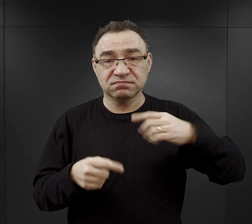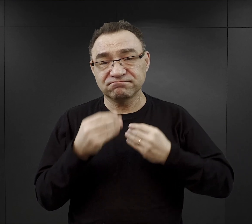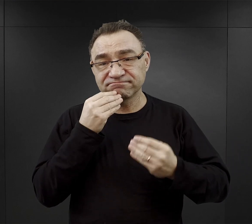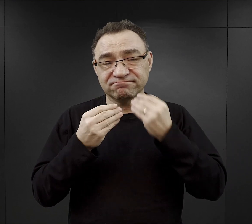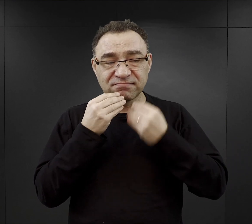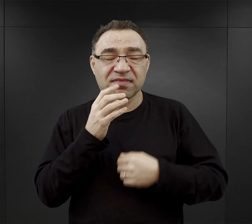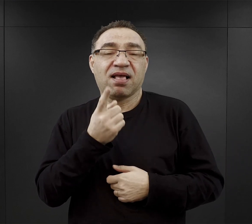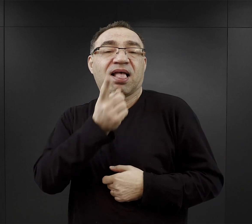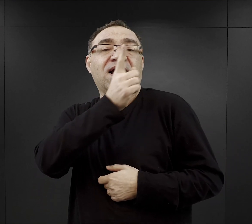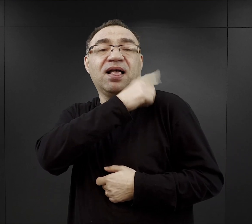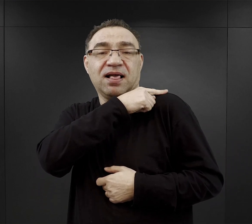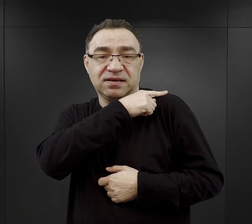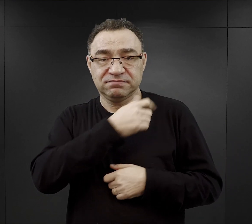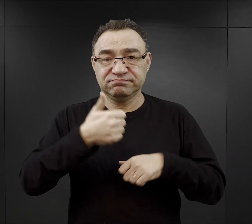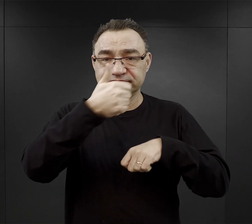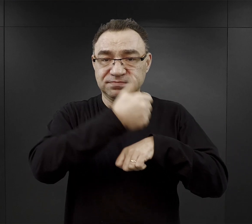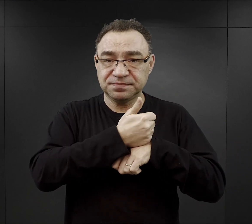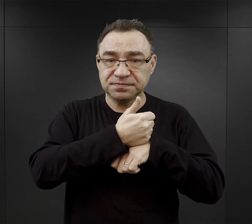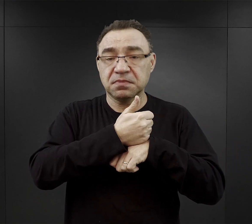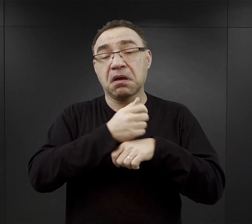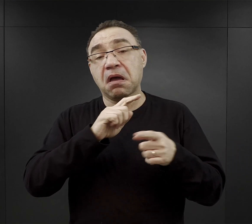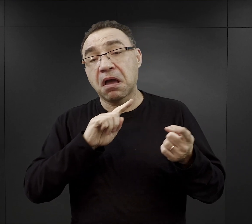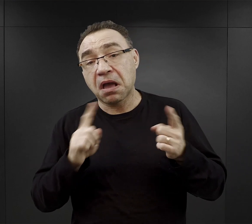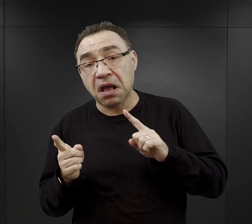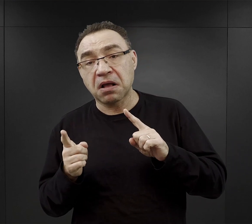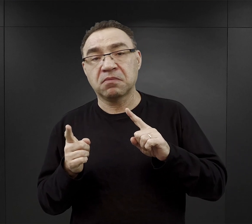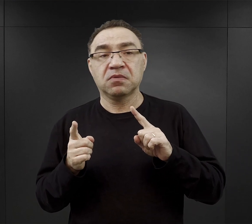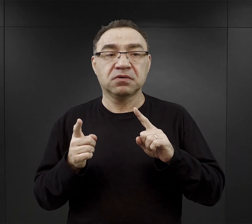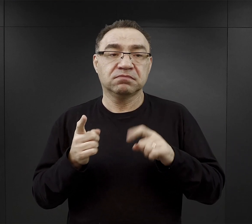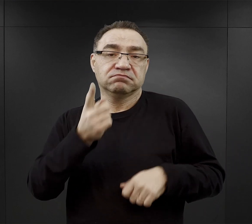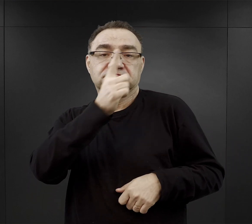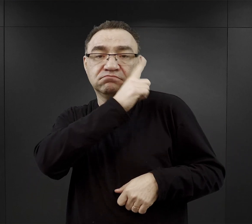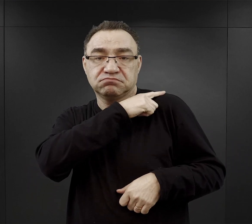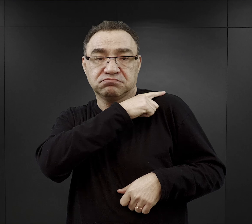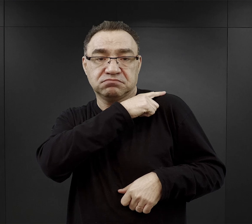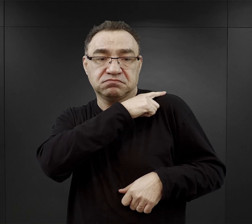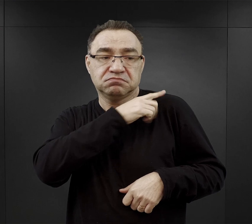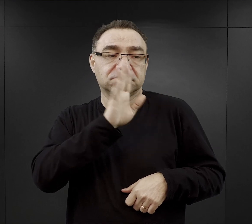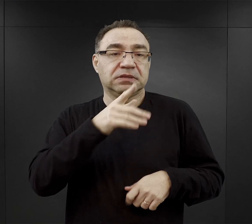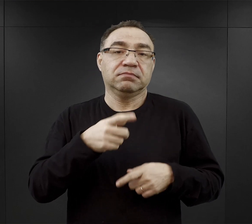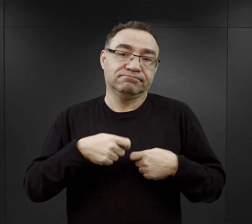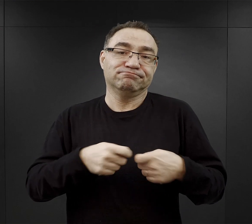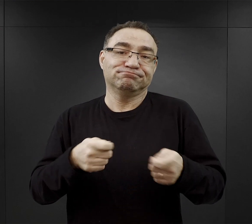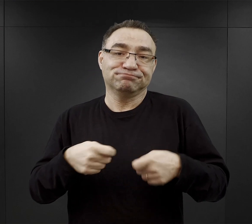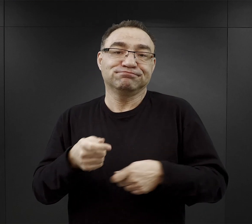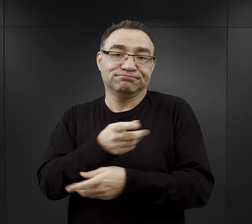albo, jak tam znalazłem w jednej relacji informację, że po prostu jeden funkcyjny sprzedawał to pozostałym więźniom,